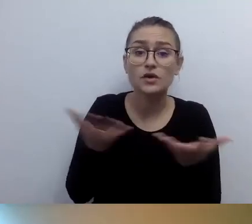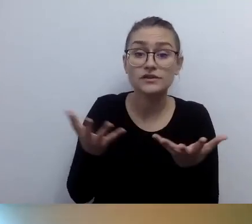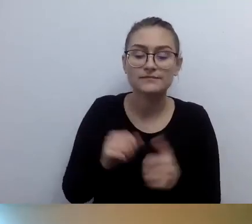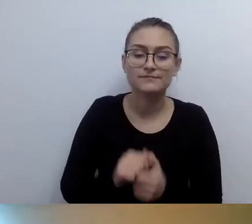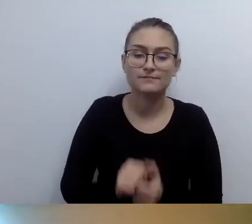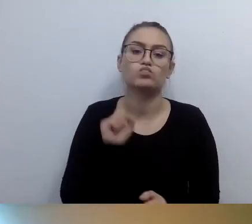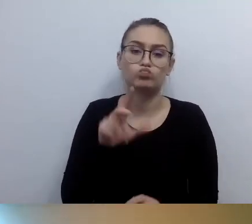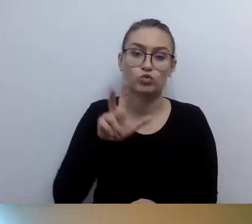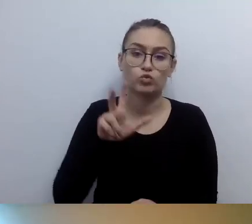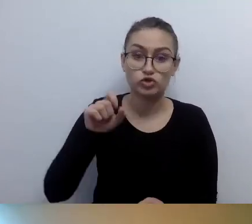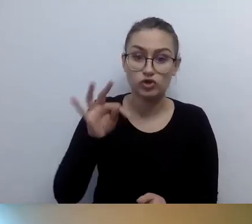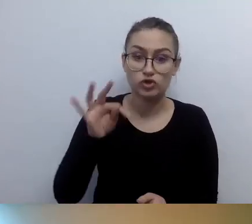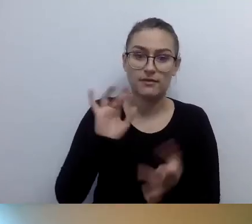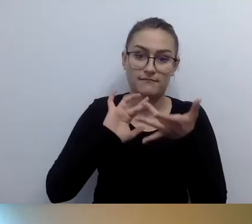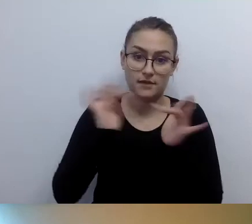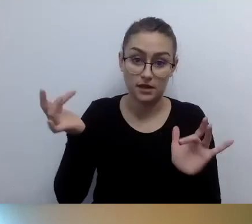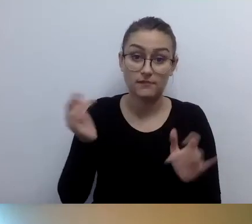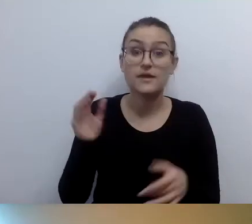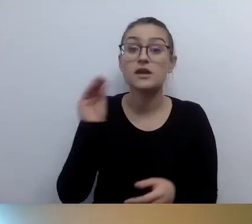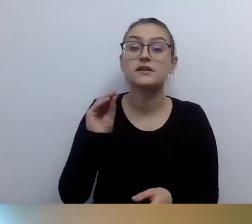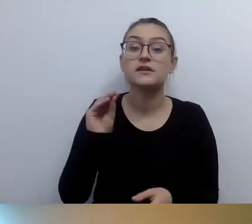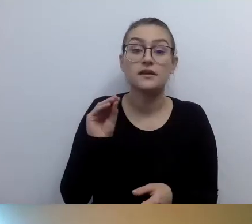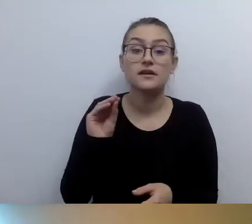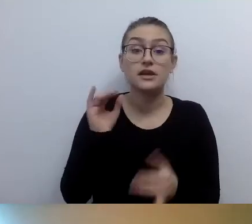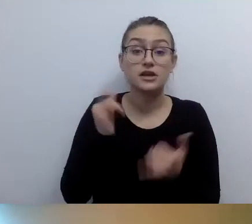Jeżeli coś jest jeszcze potrzebne, to pisz.